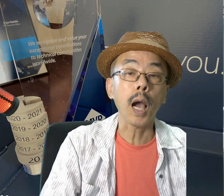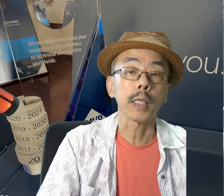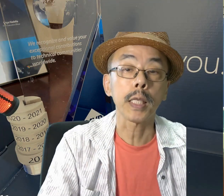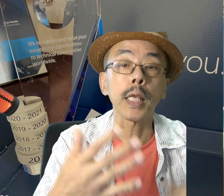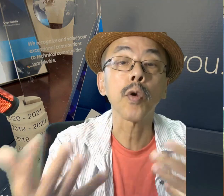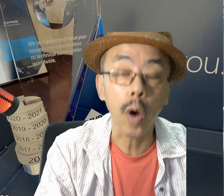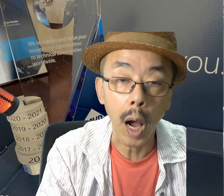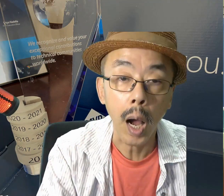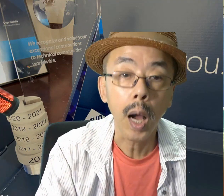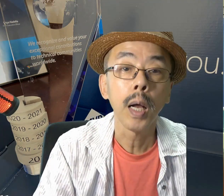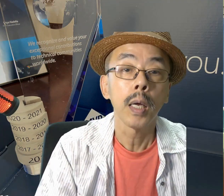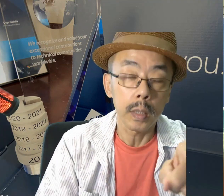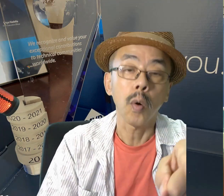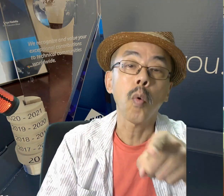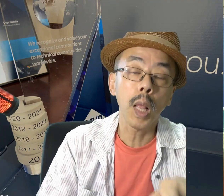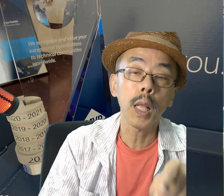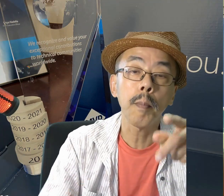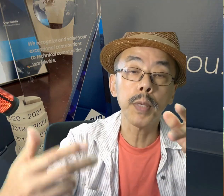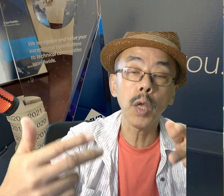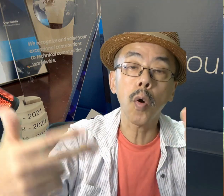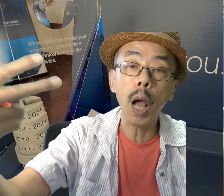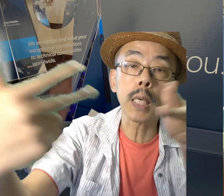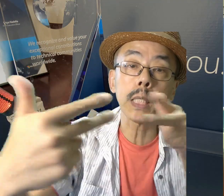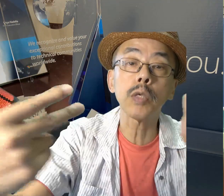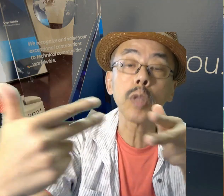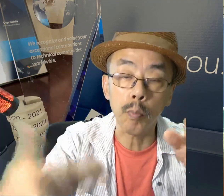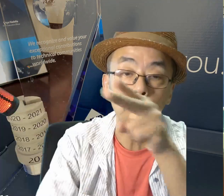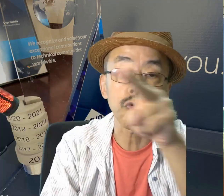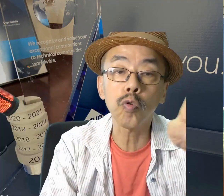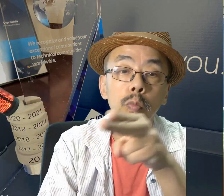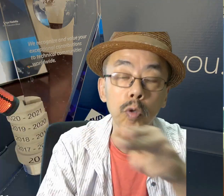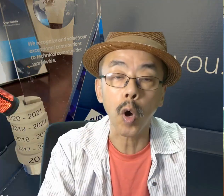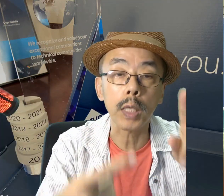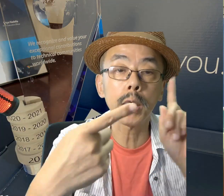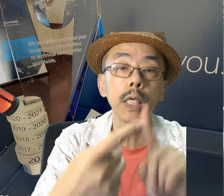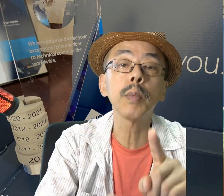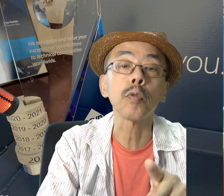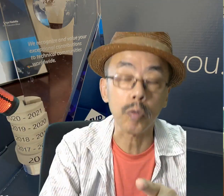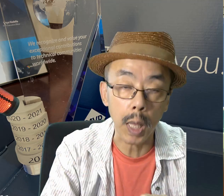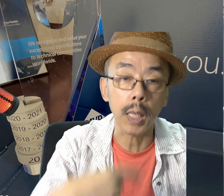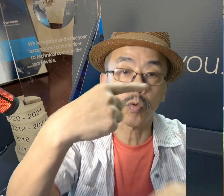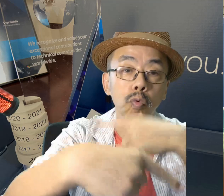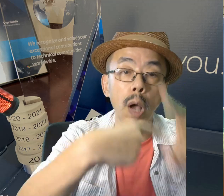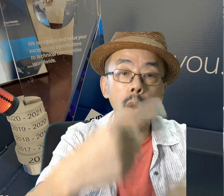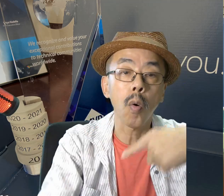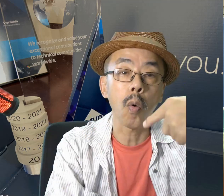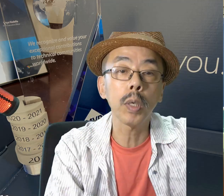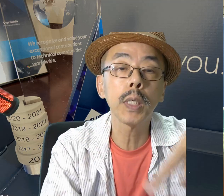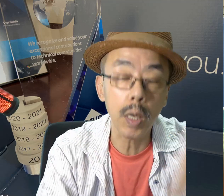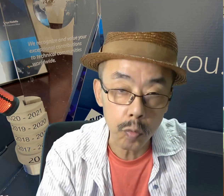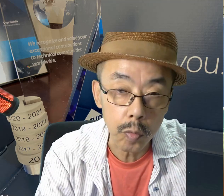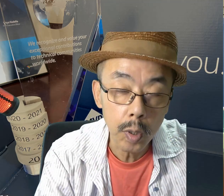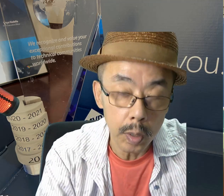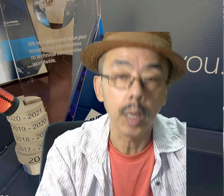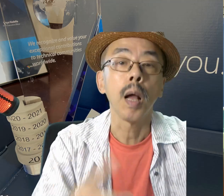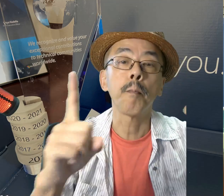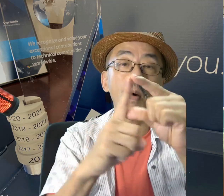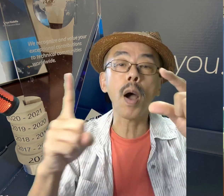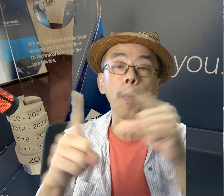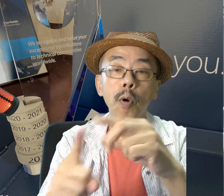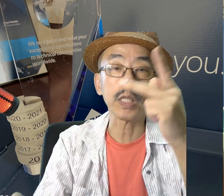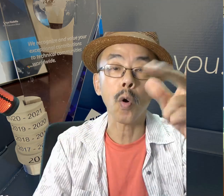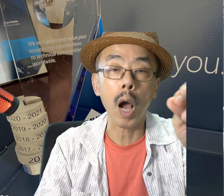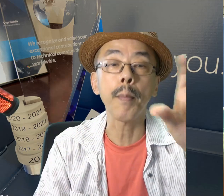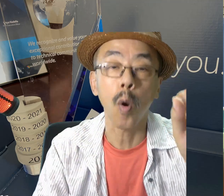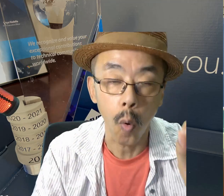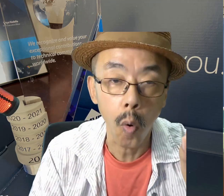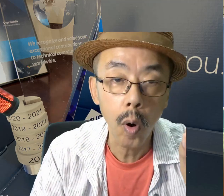いかがでしたでしょうか。ZoomとかTeamsなどのビデオ会議システムで手話を教えることができる、PowerPoint Cameo、